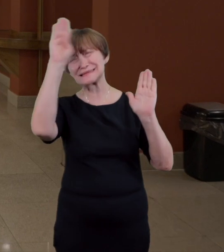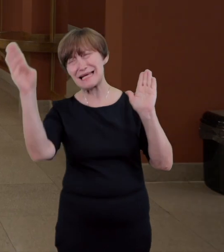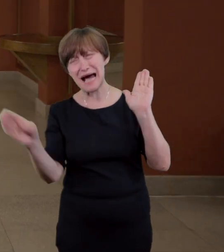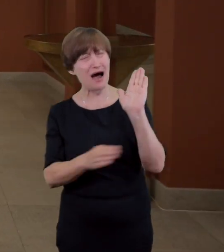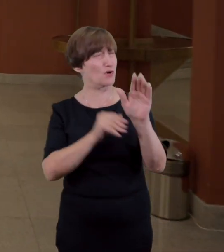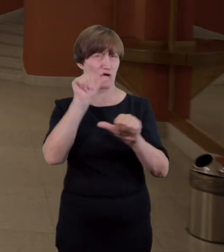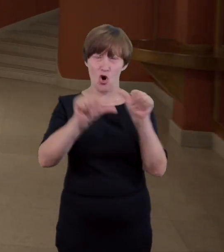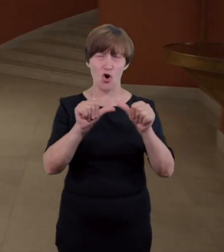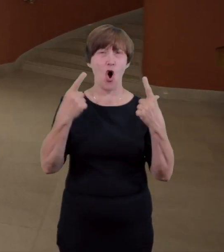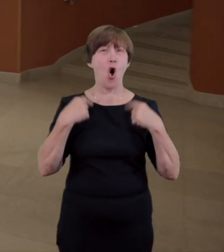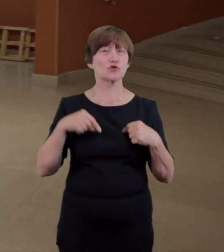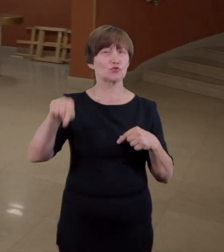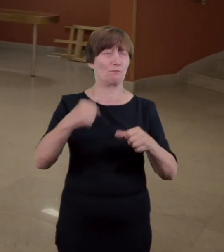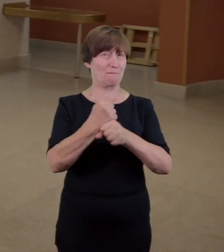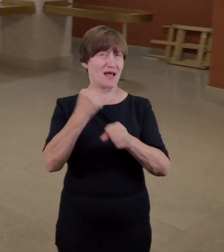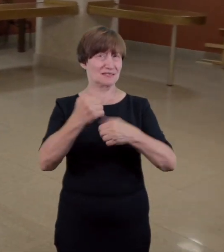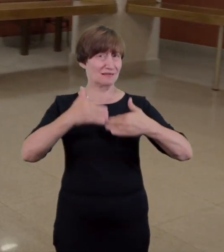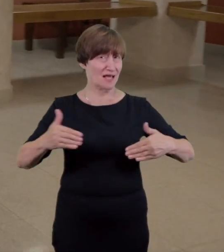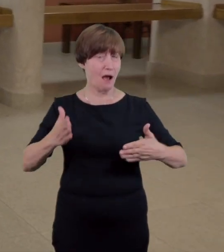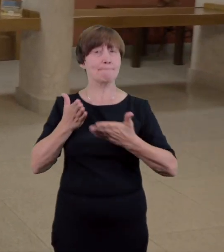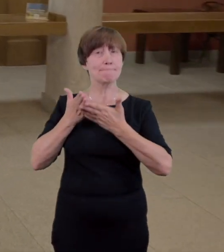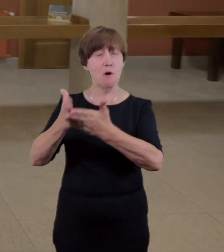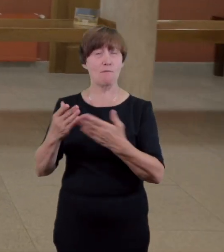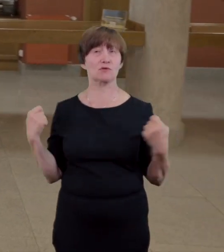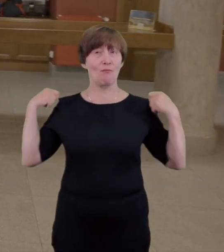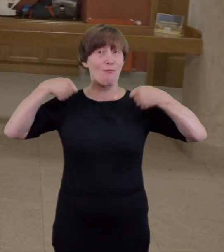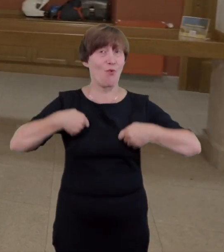służy pomocą w pozostawianiu w niej okryć i rzeczy osobistych